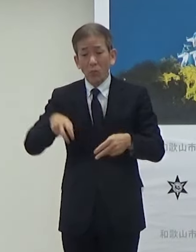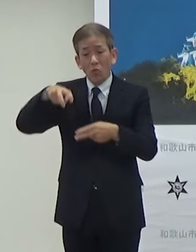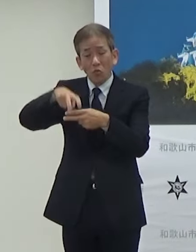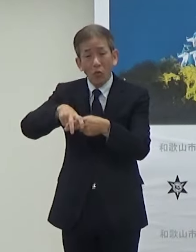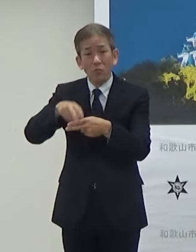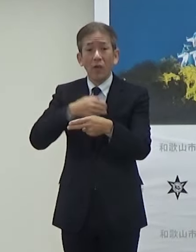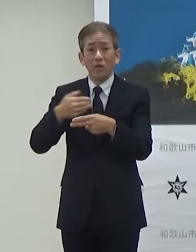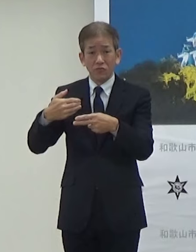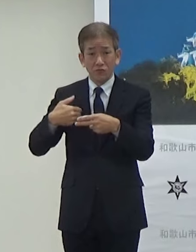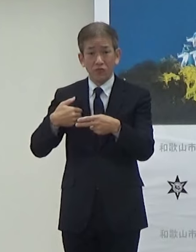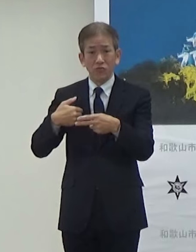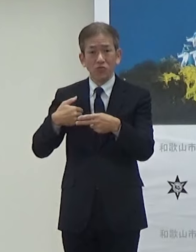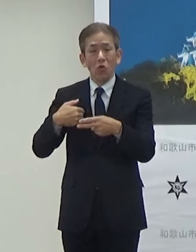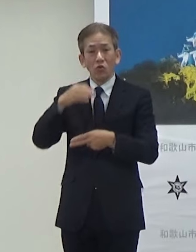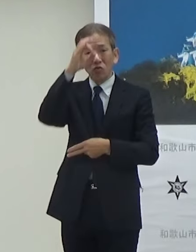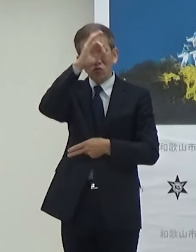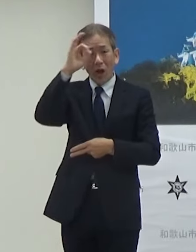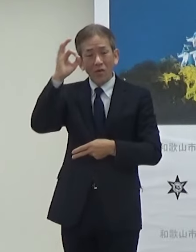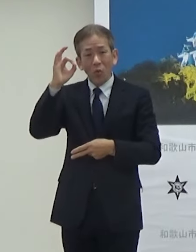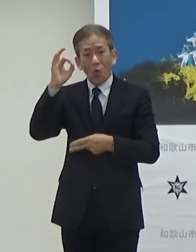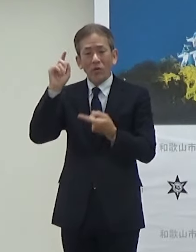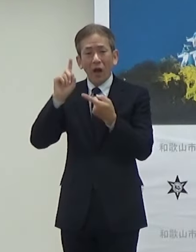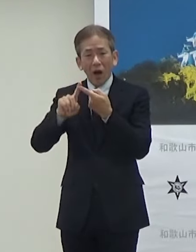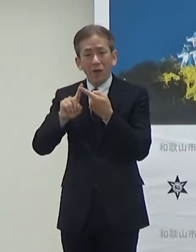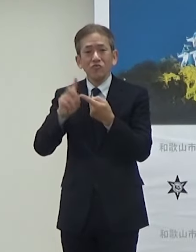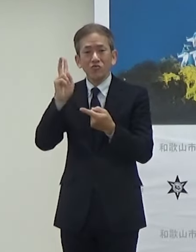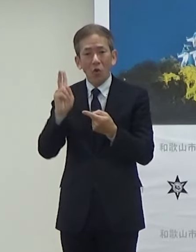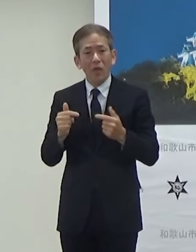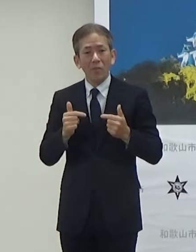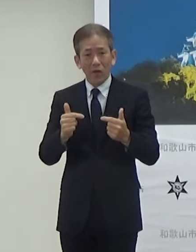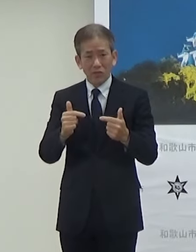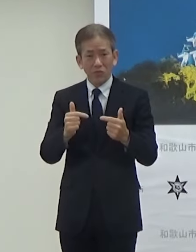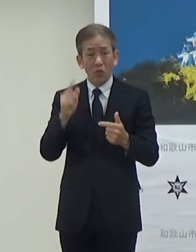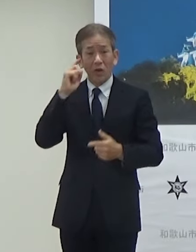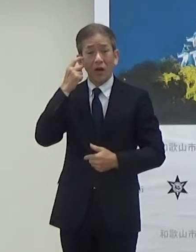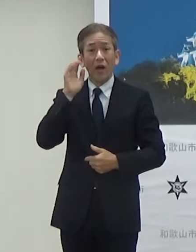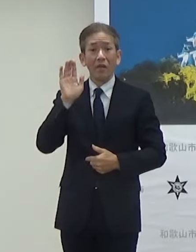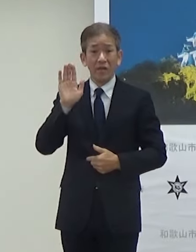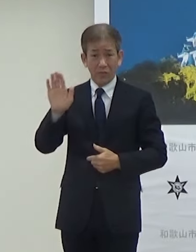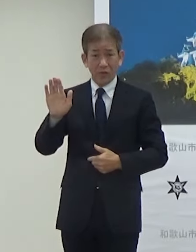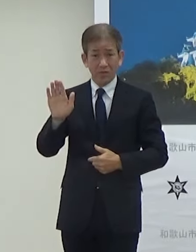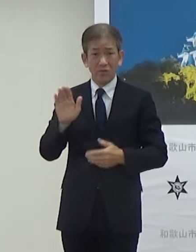そういう観光的な要素も含んでそれで今回実証実験させていただきます